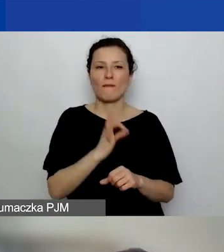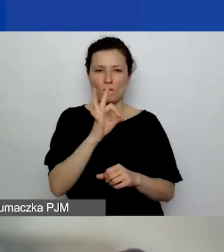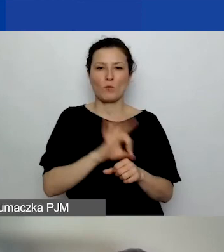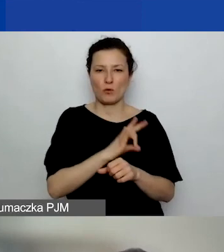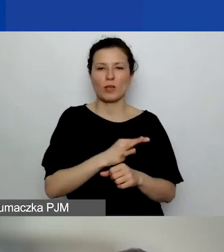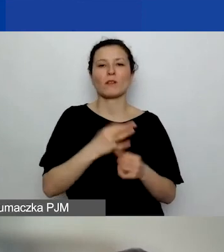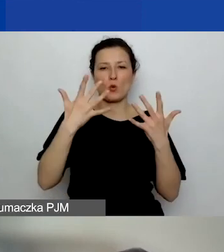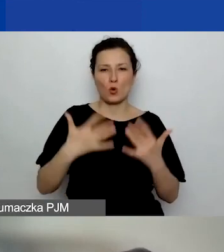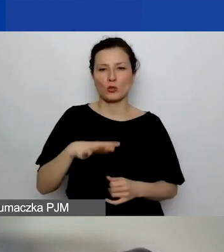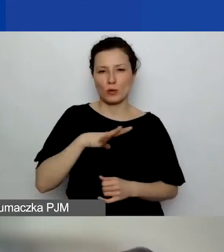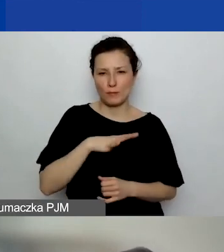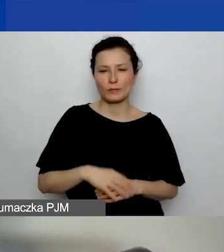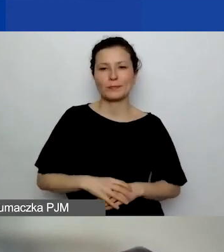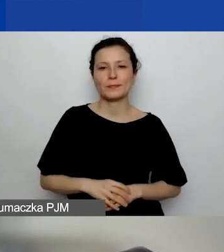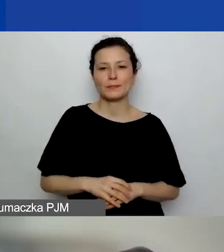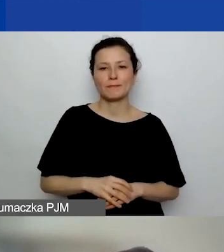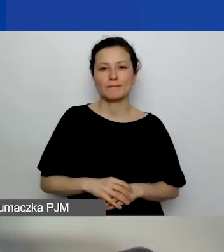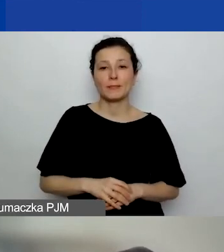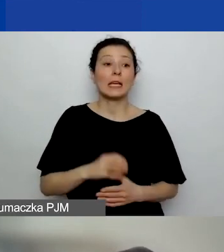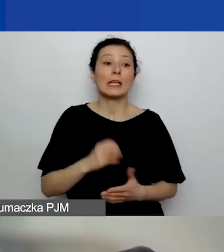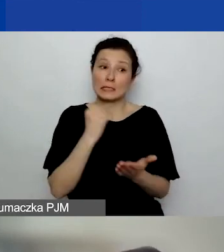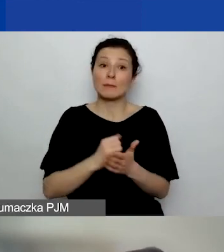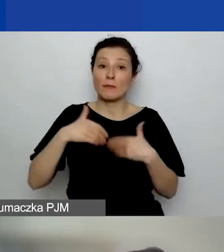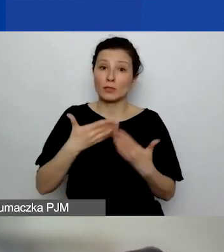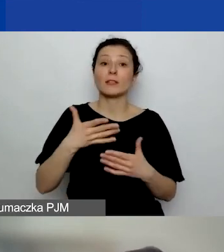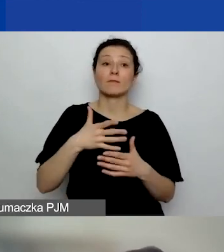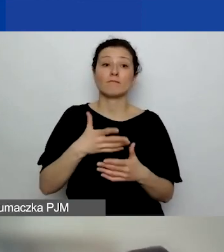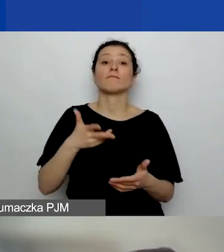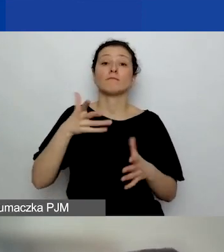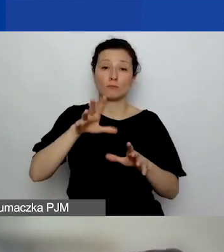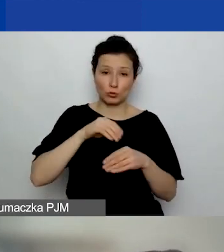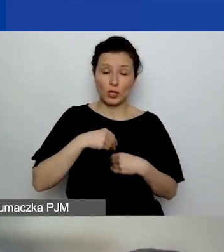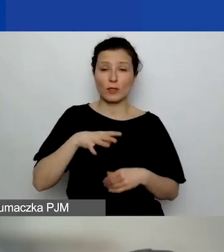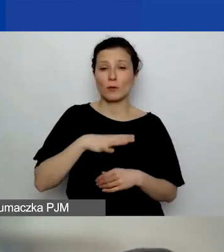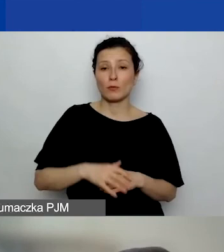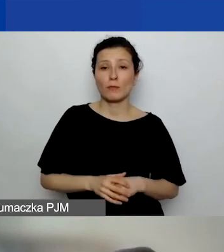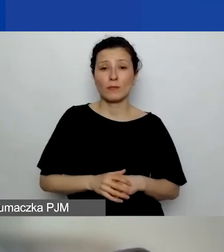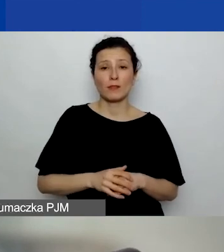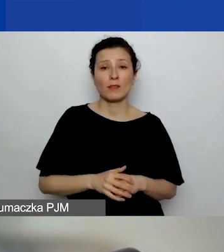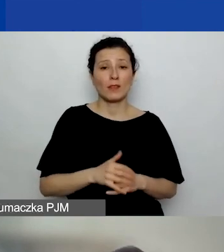i że sprawozdanie jest przyjęte. Dlatego że jeżeli np. projekt jest bardzo źle rozliczony